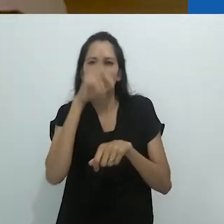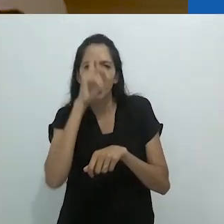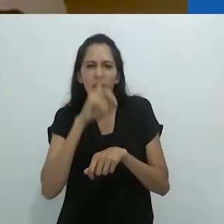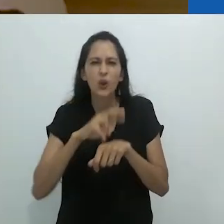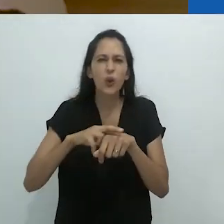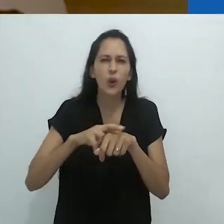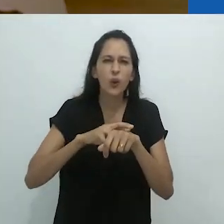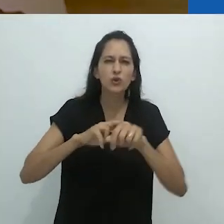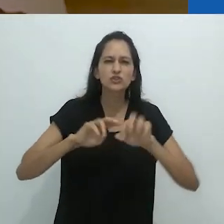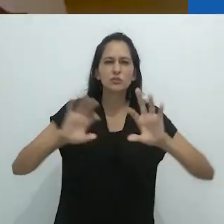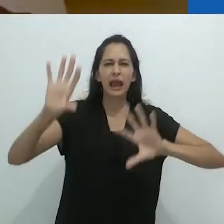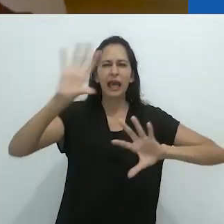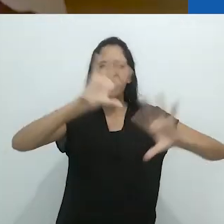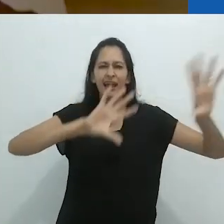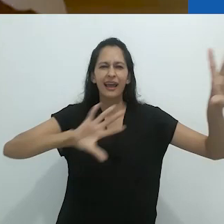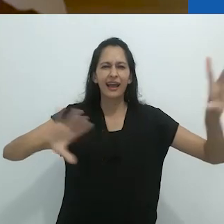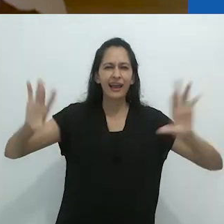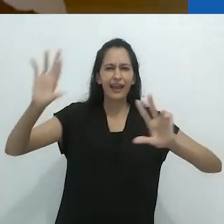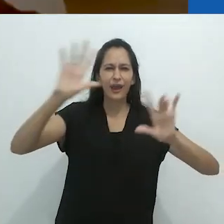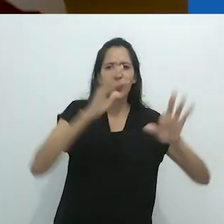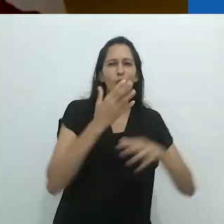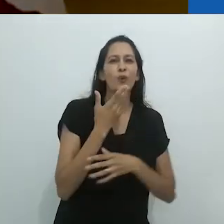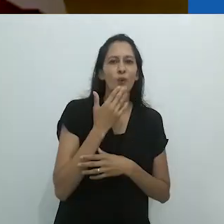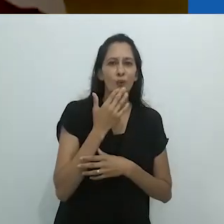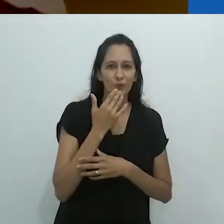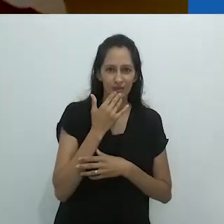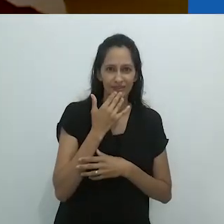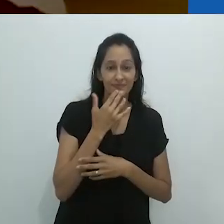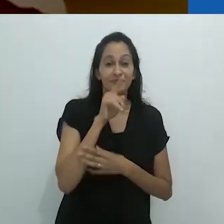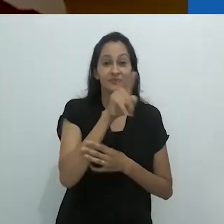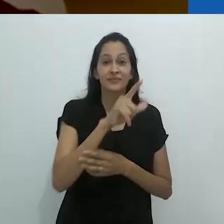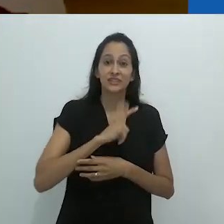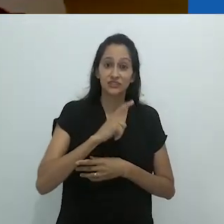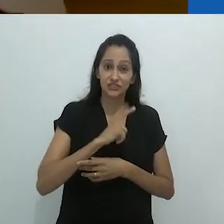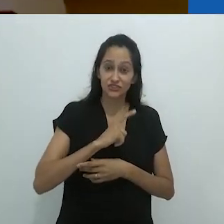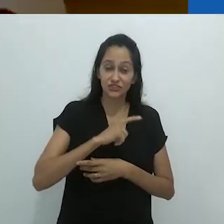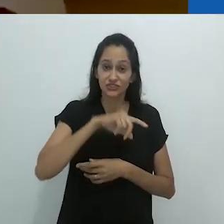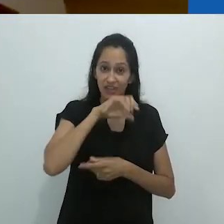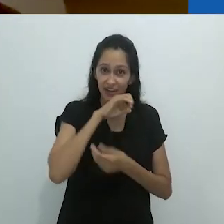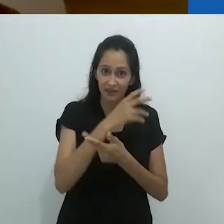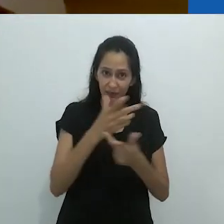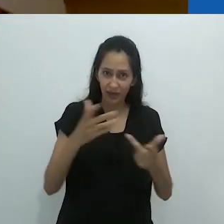Vermelho, azul, verde, amarelo, roxo.